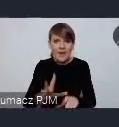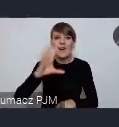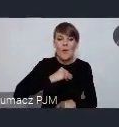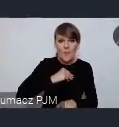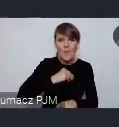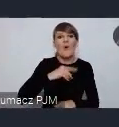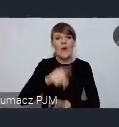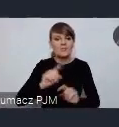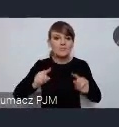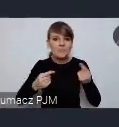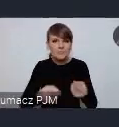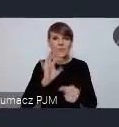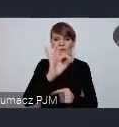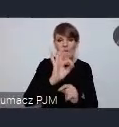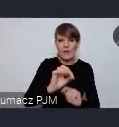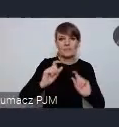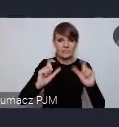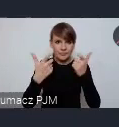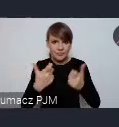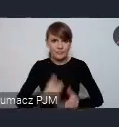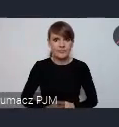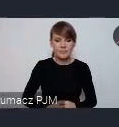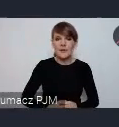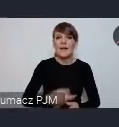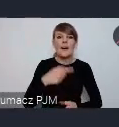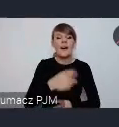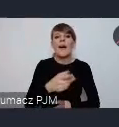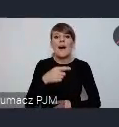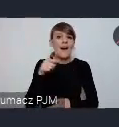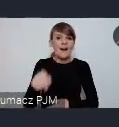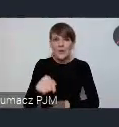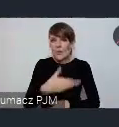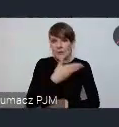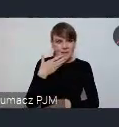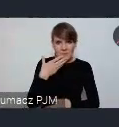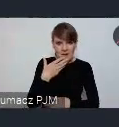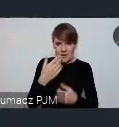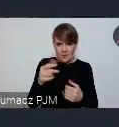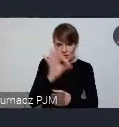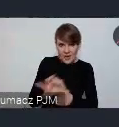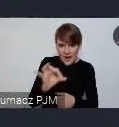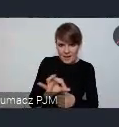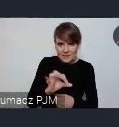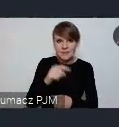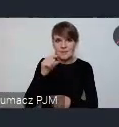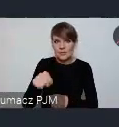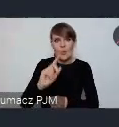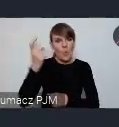przeprowadzić, zwłaszcza wtedy jeśli nie zmieści się, a na to nie ma zbyt wielkich szans w tej, w tym main screenie wydarzeń